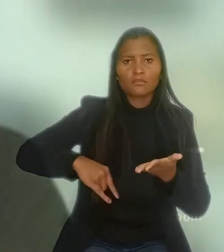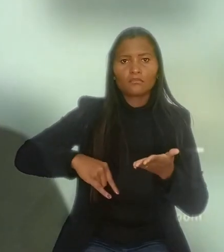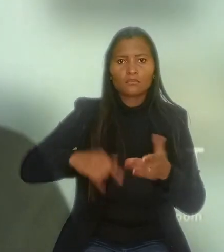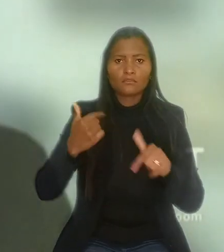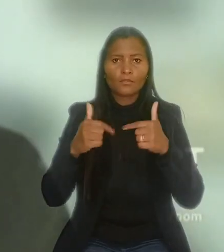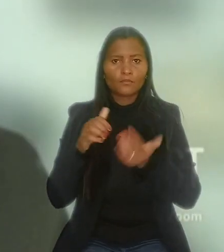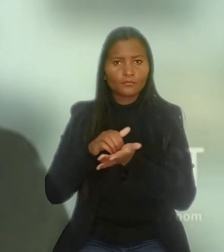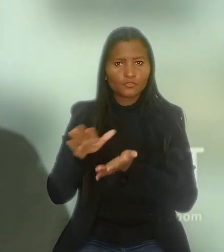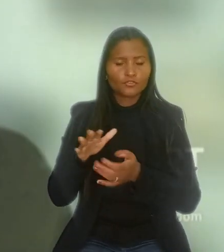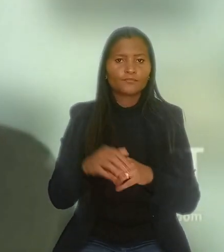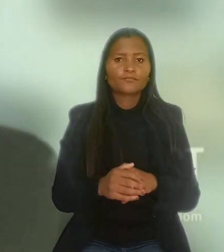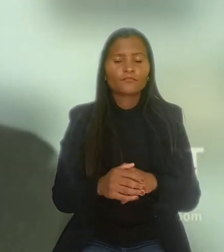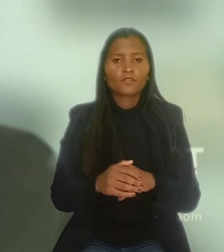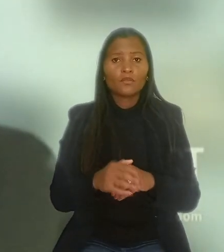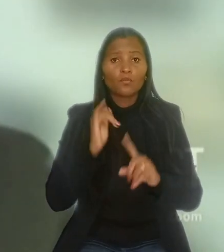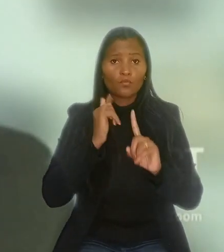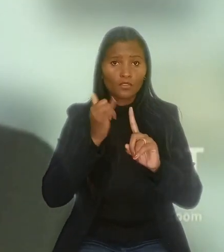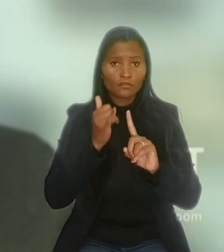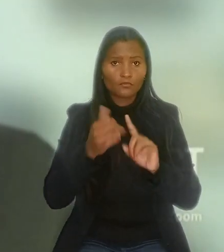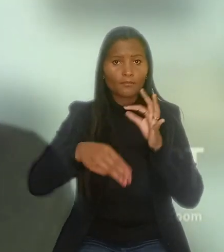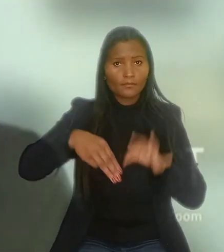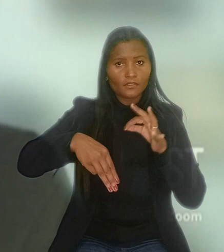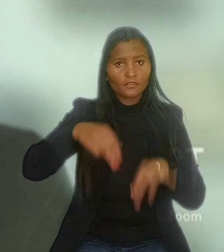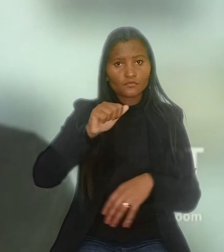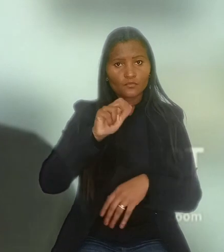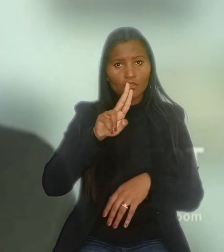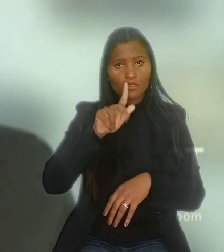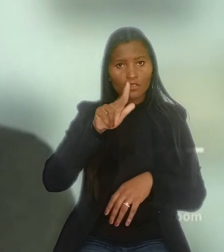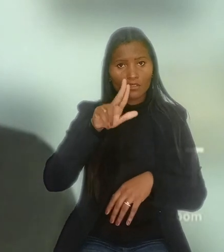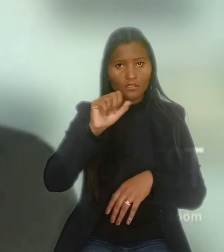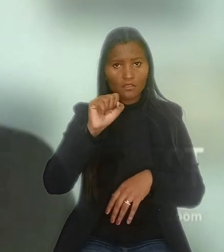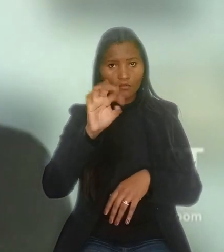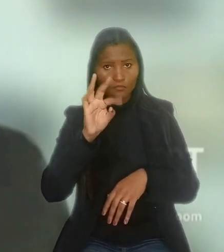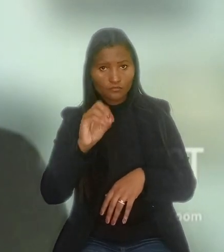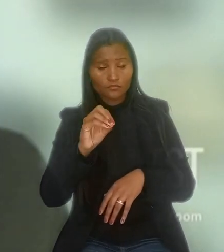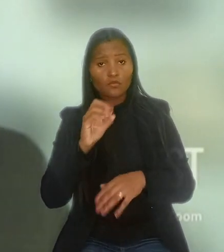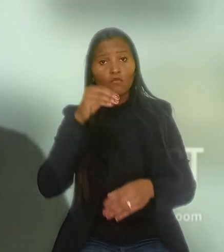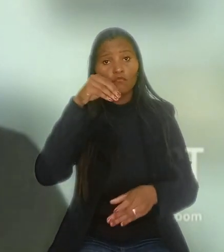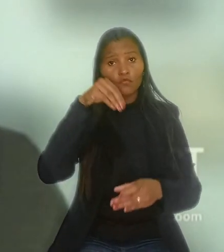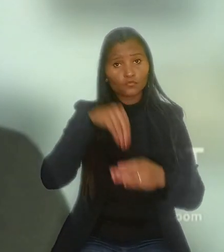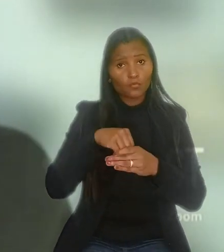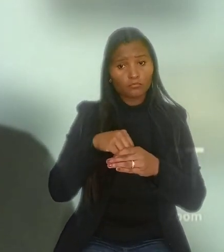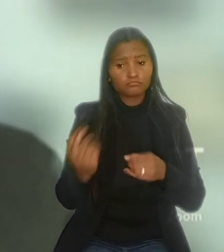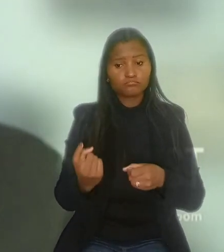O relator do recurso do empregado na 6ª Turma, ministro Augusto César, votou pelo restabelecimento da sentença.